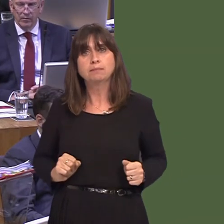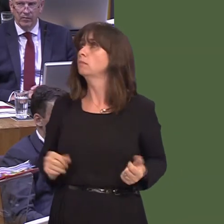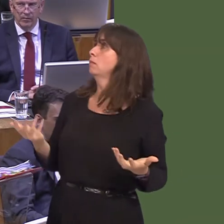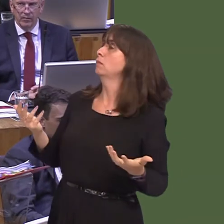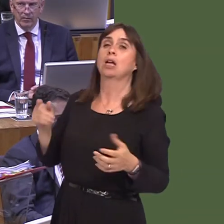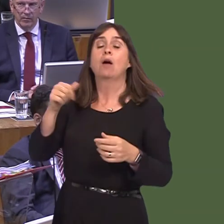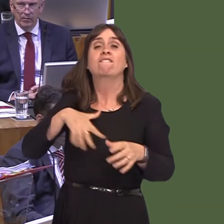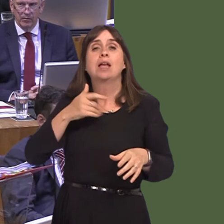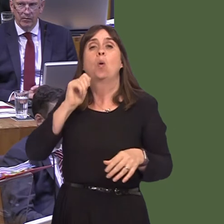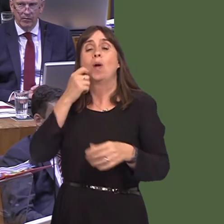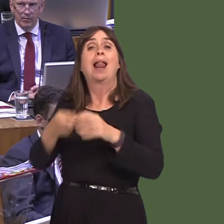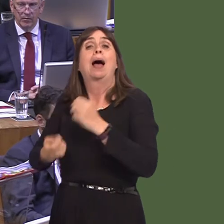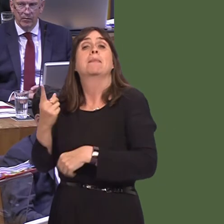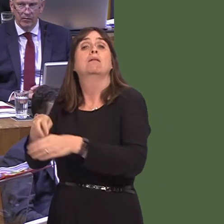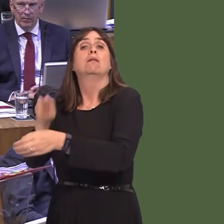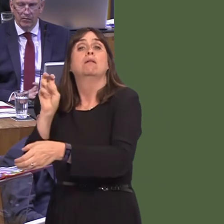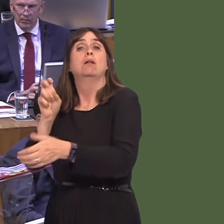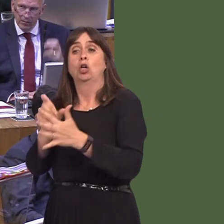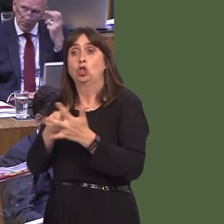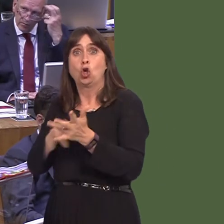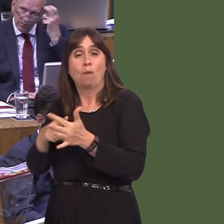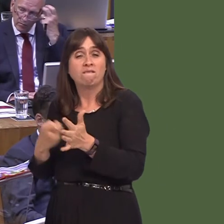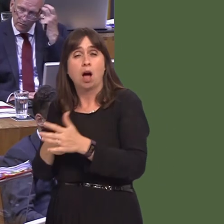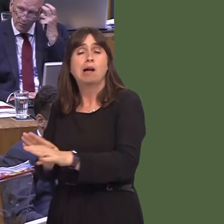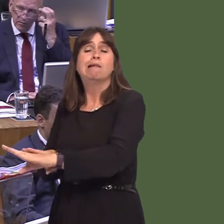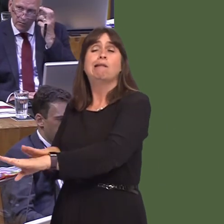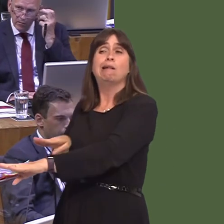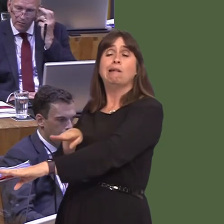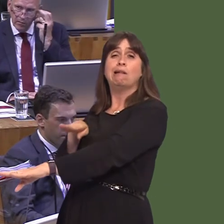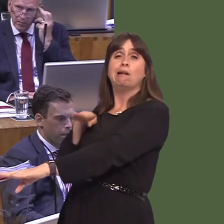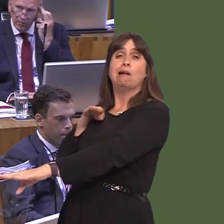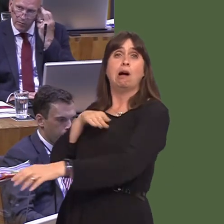lorries, not just in Dover but potentially in the Welsh ports as well, backed up down